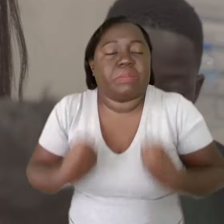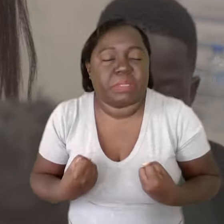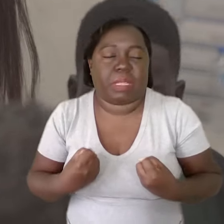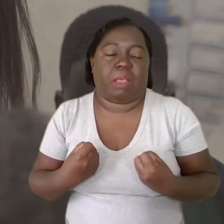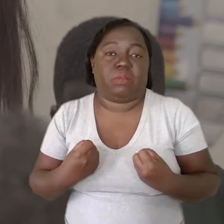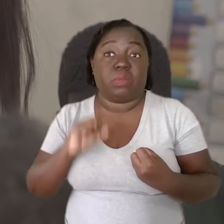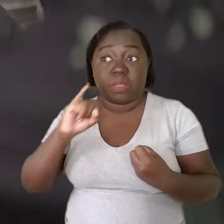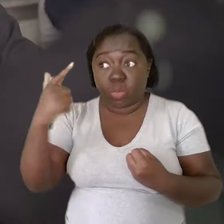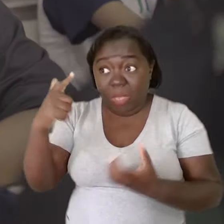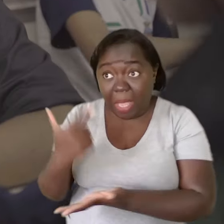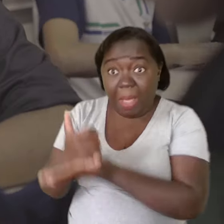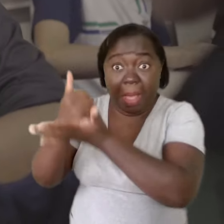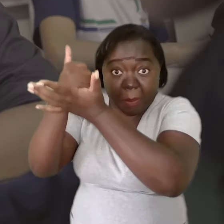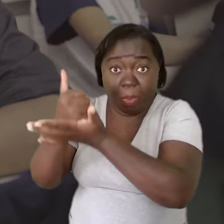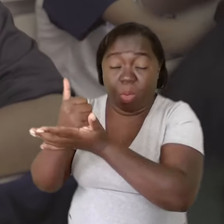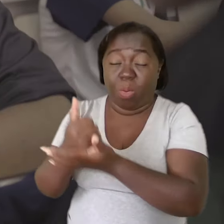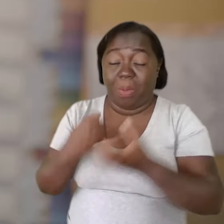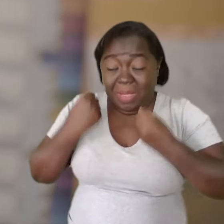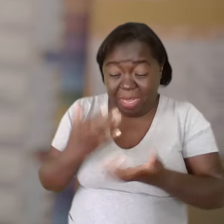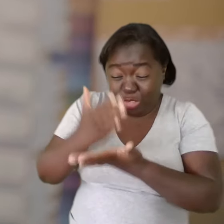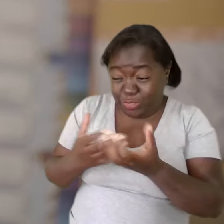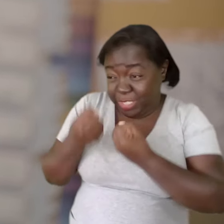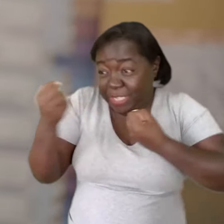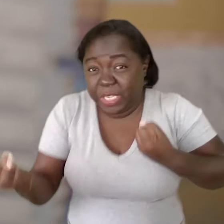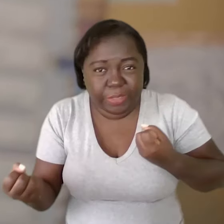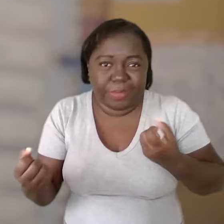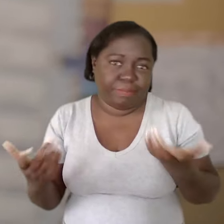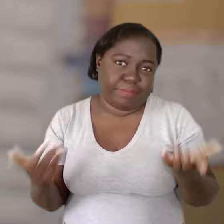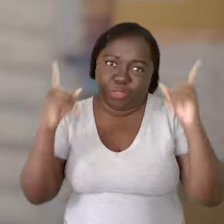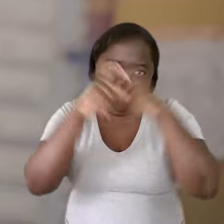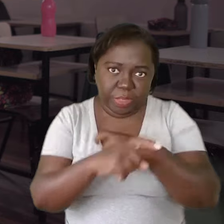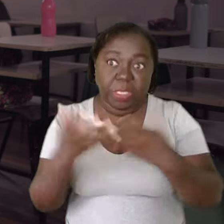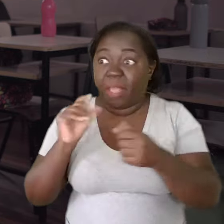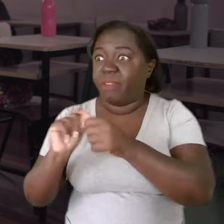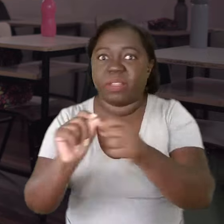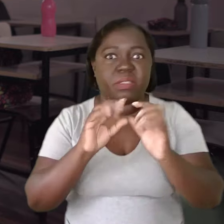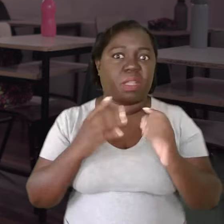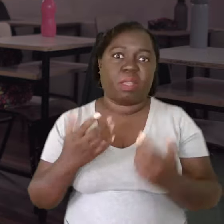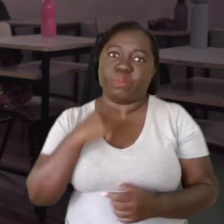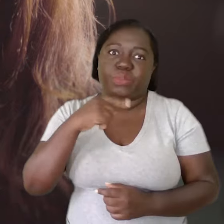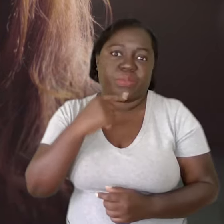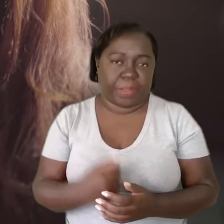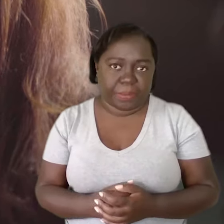Quando você não tem um apoio para você dividir essa carga, é difícil. Você quer abraçar tudo e não consegue fazer nada.